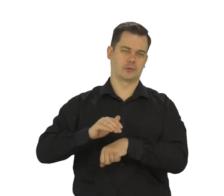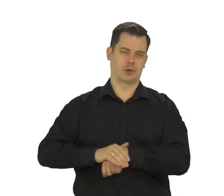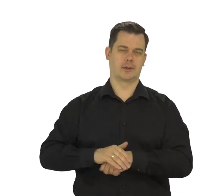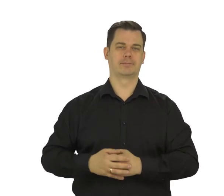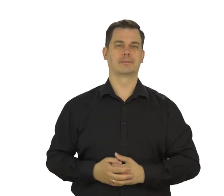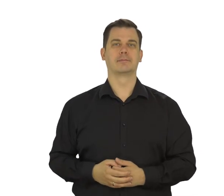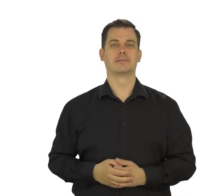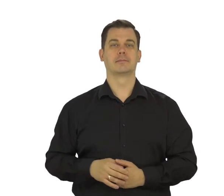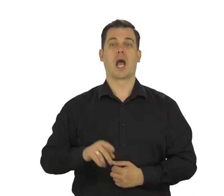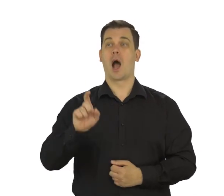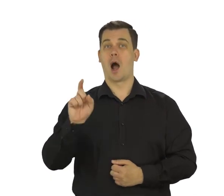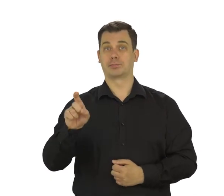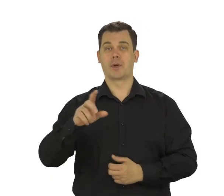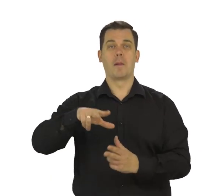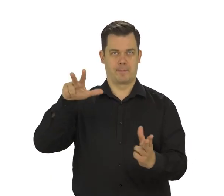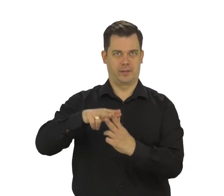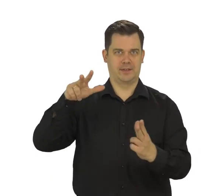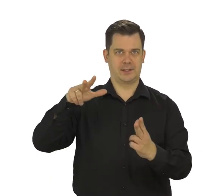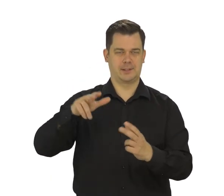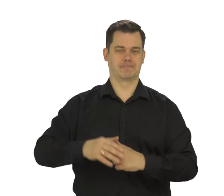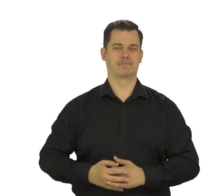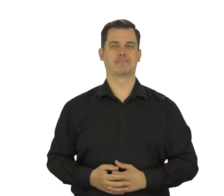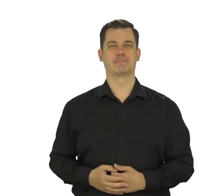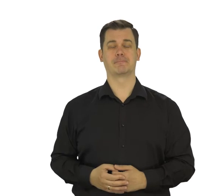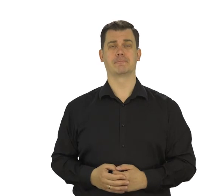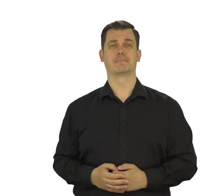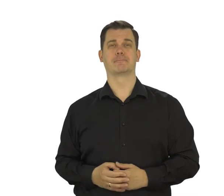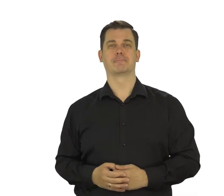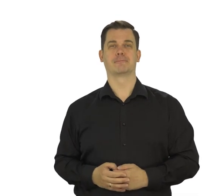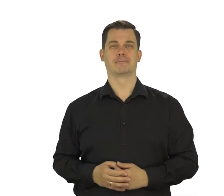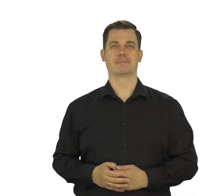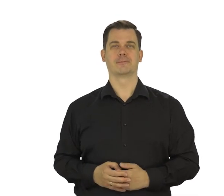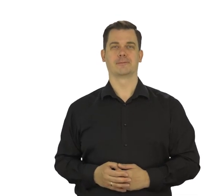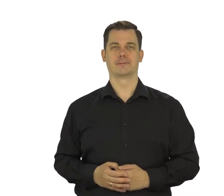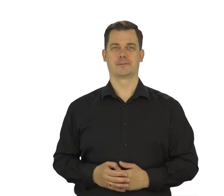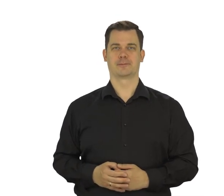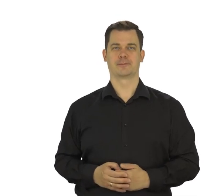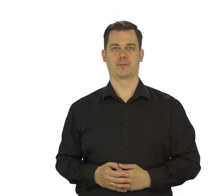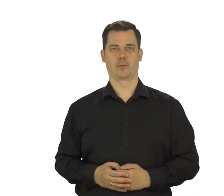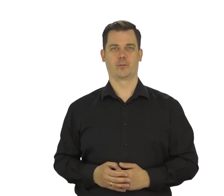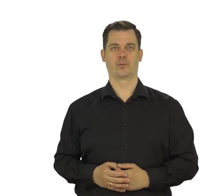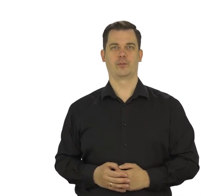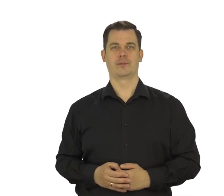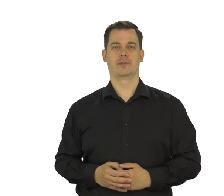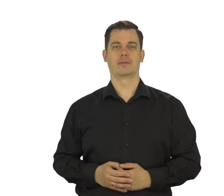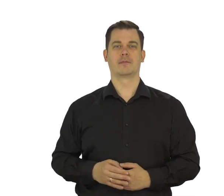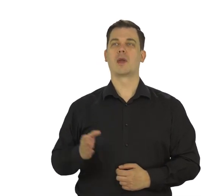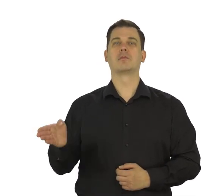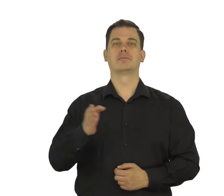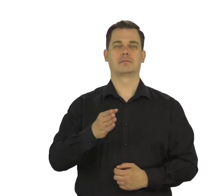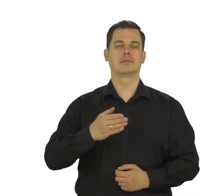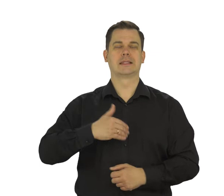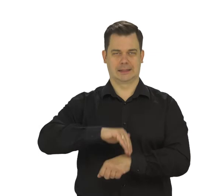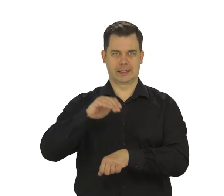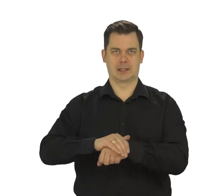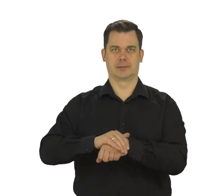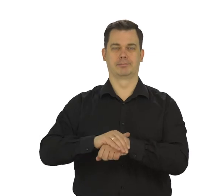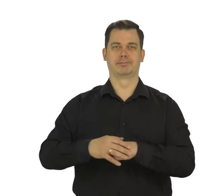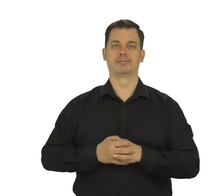Dotknij „Potwierdź” i „Zgadzam się”.